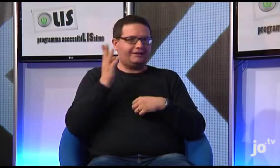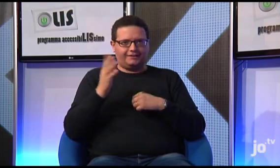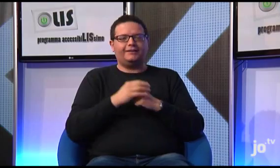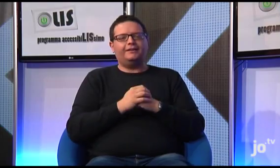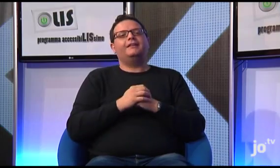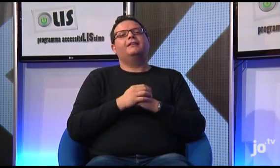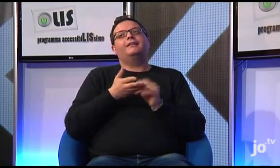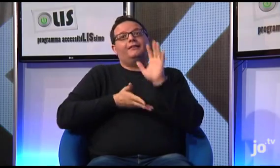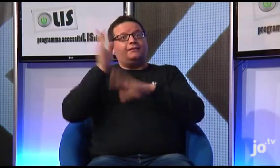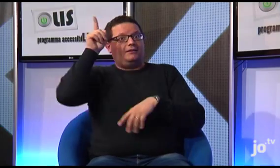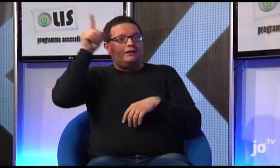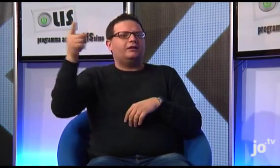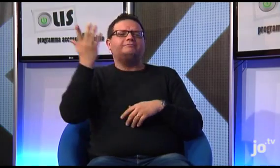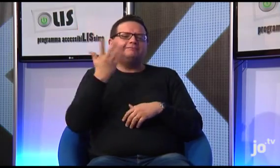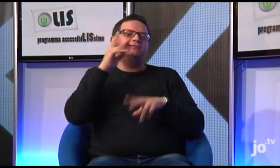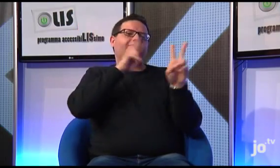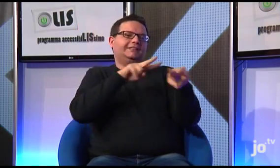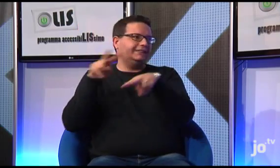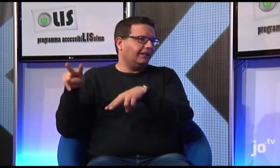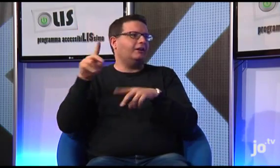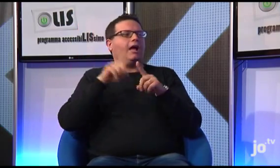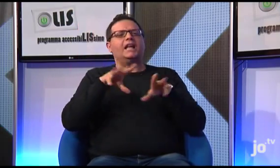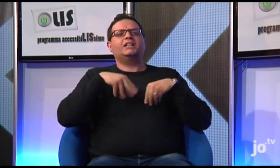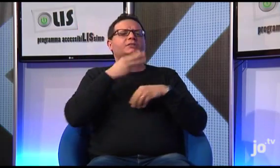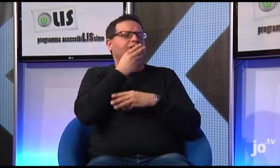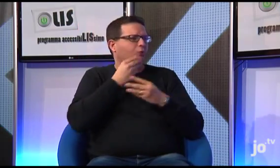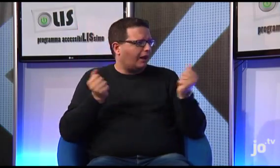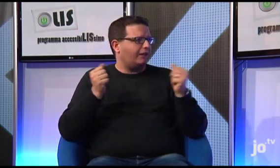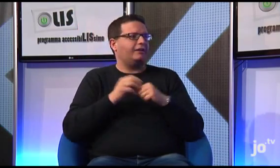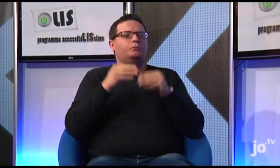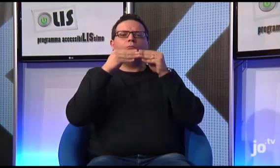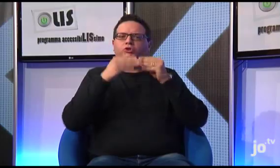e durante il quale abbiamo avuto occasione di visitare la città, i suoi musei e vivere un ritiro spirituale;